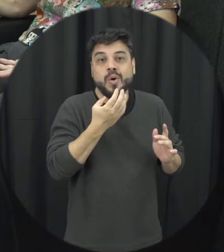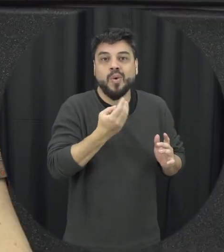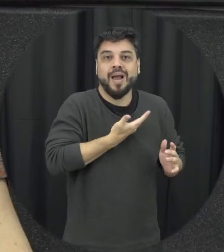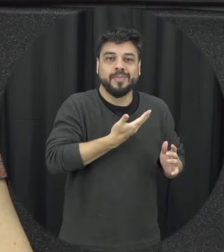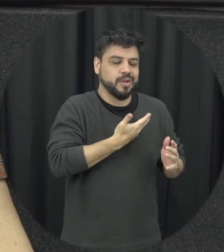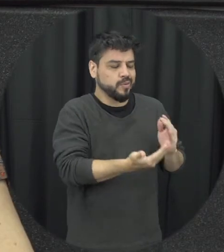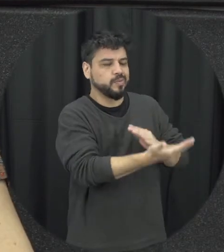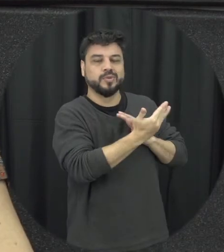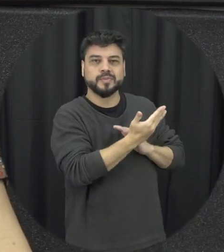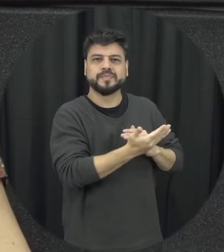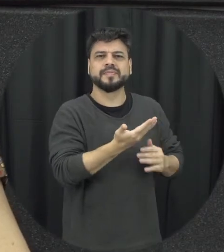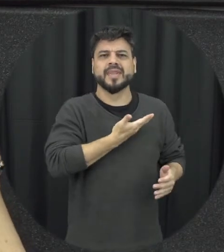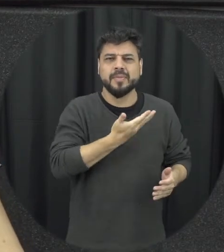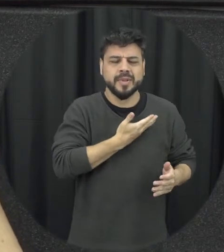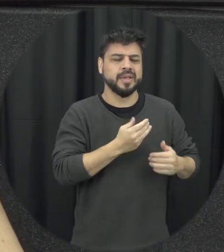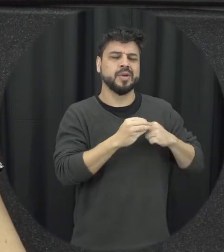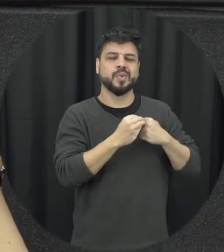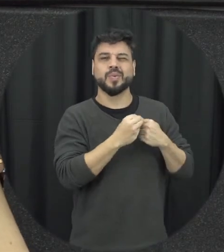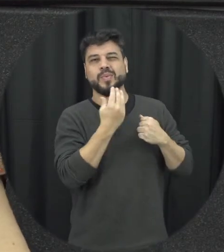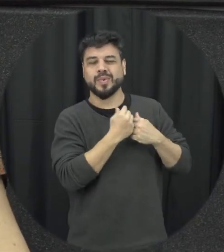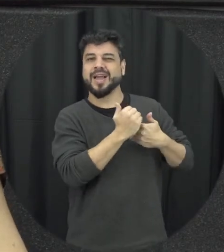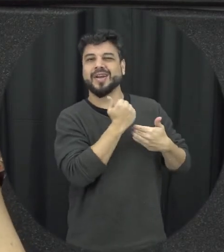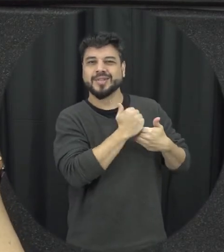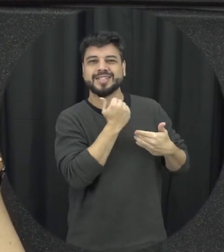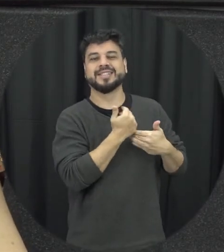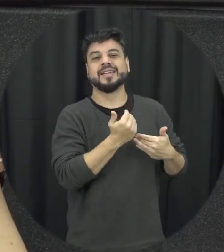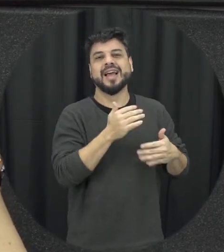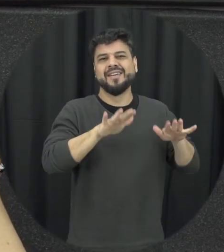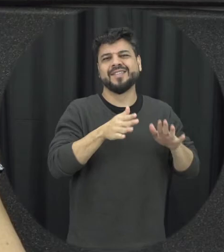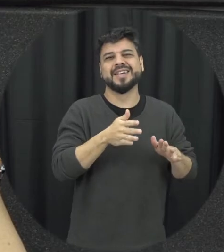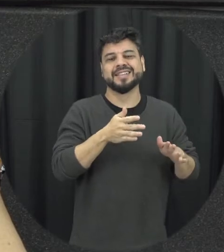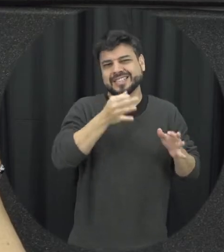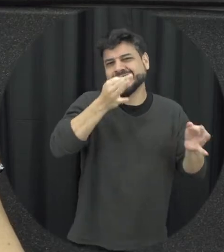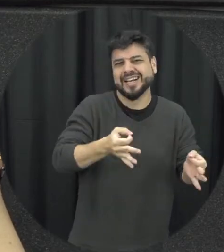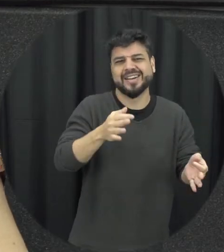for né os amigos ele geralmente eles vão dar um conselho vão além das vezes orientam corretamente